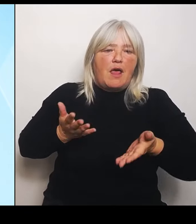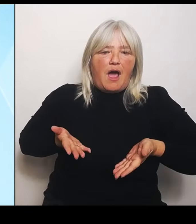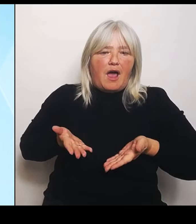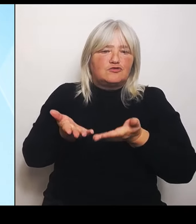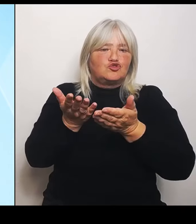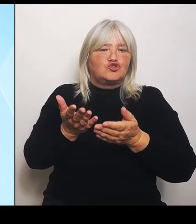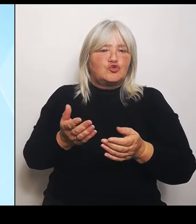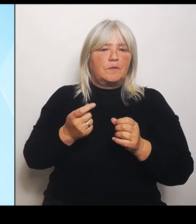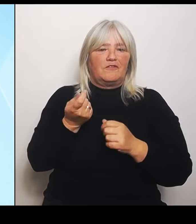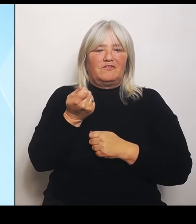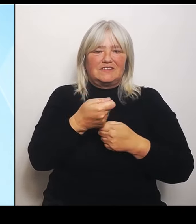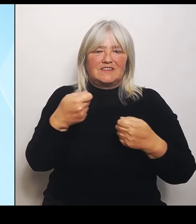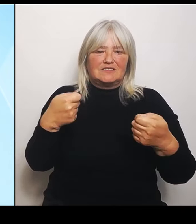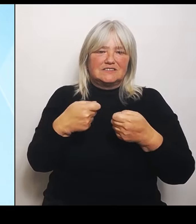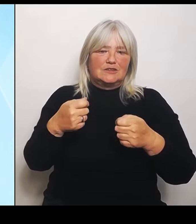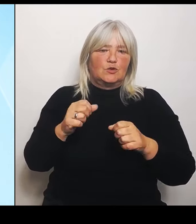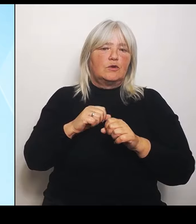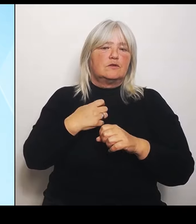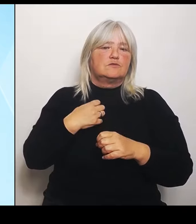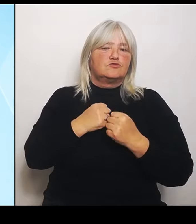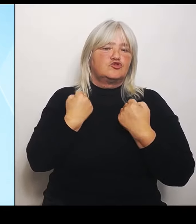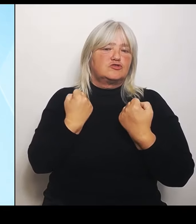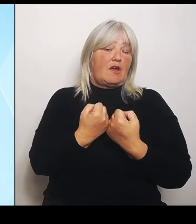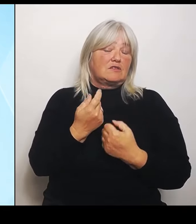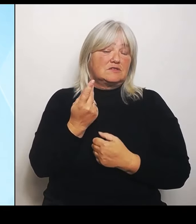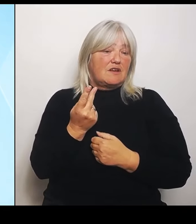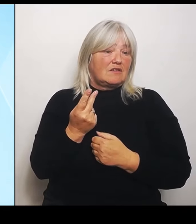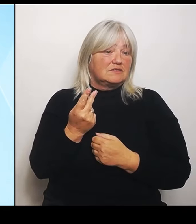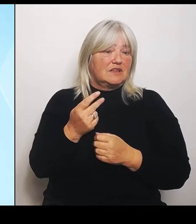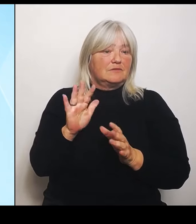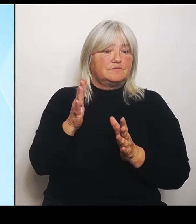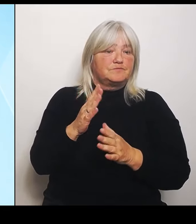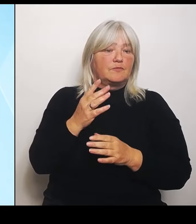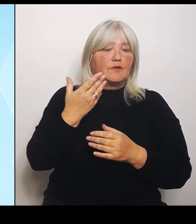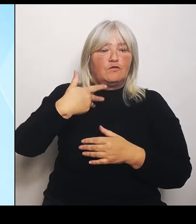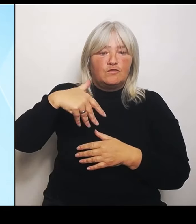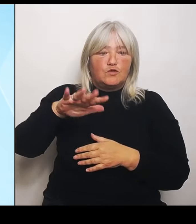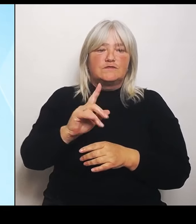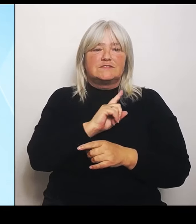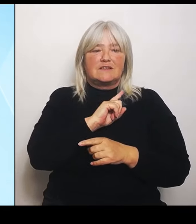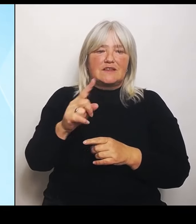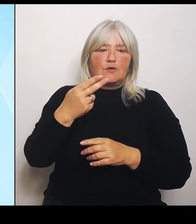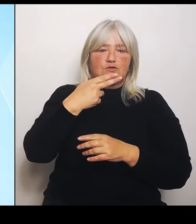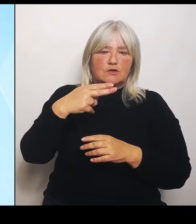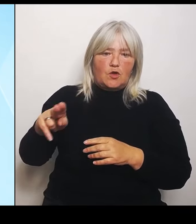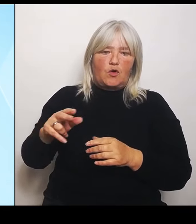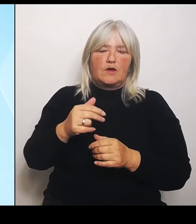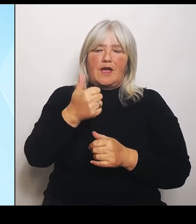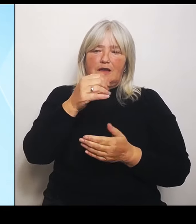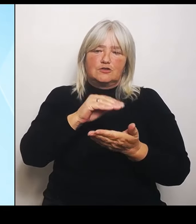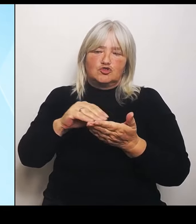angesetzt werden pro Schule. Also alles in allem, was die Anschubfinanzierung betrifft, 90.000 €.